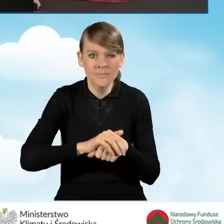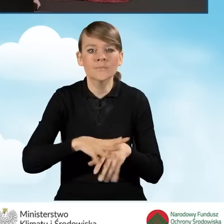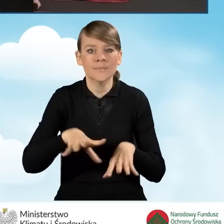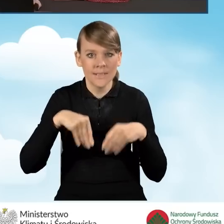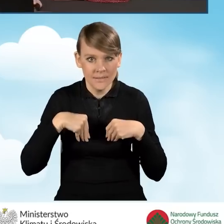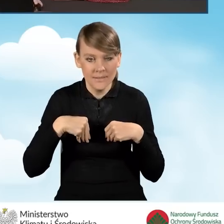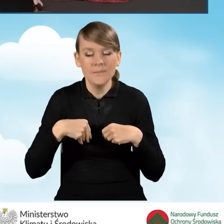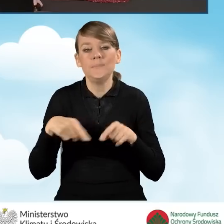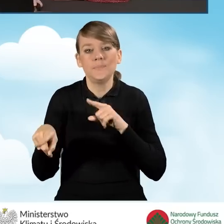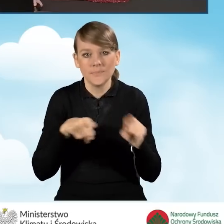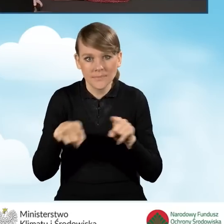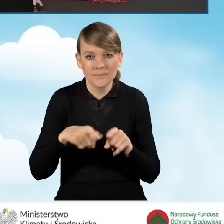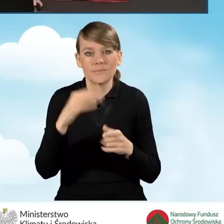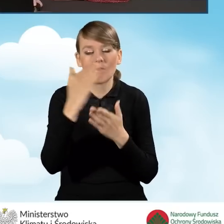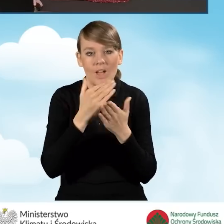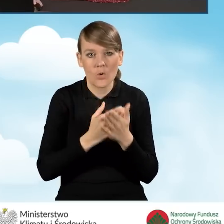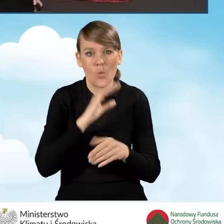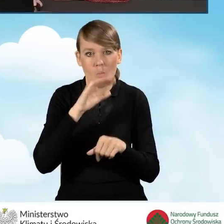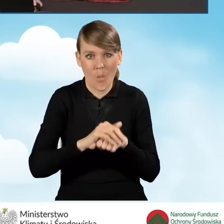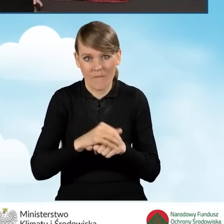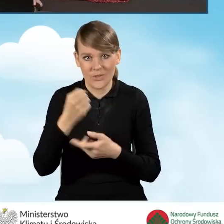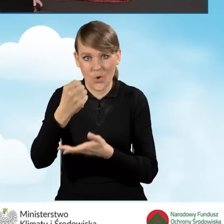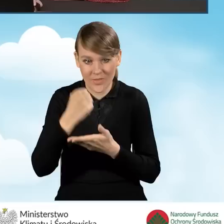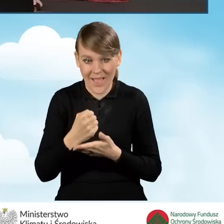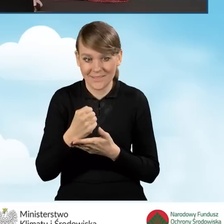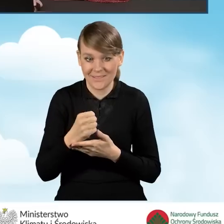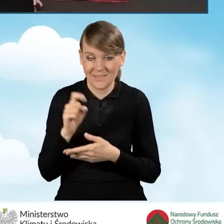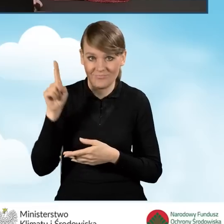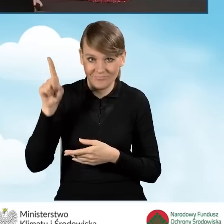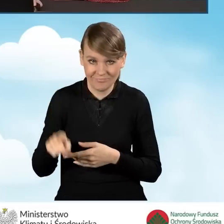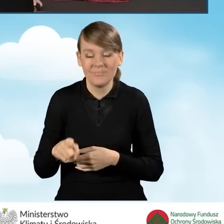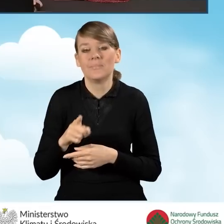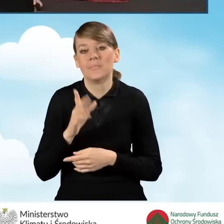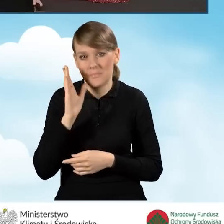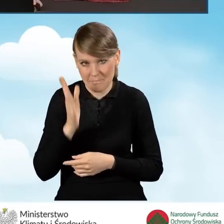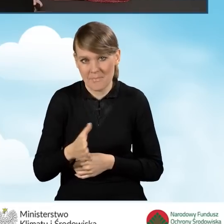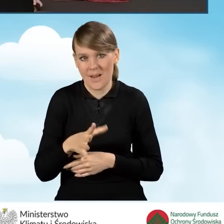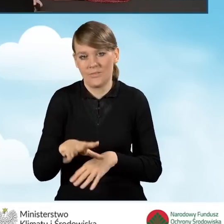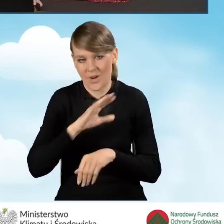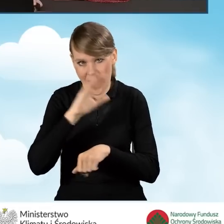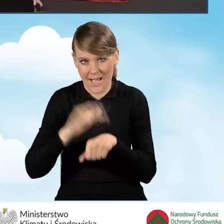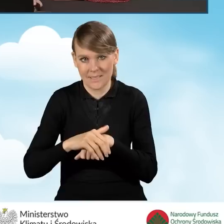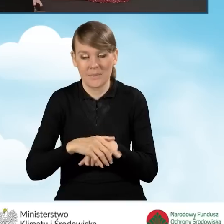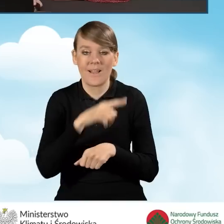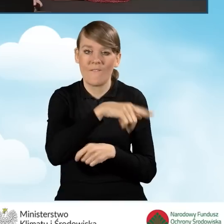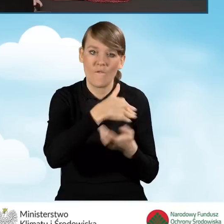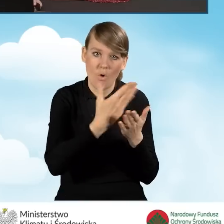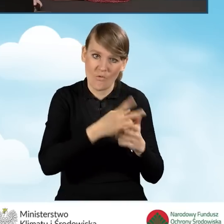uznane zostanie, że warunki umowy dotacji przedstawione w tej części wniosku zostaną zaakceptowane zarówno przez Wojewódzki Fundusz,